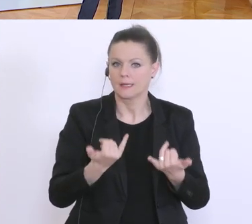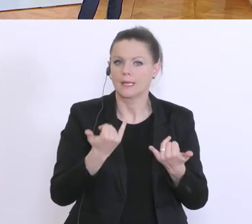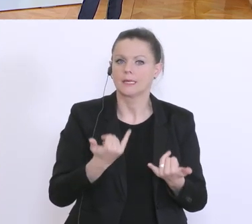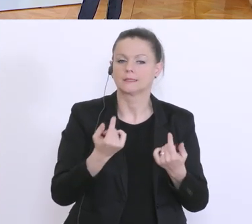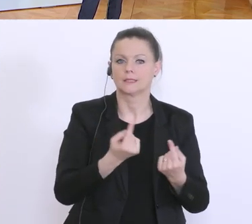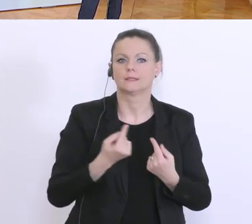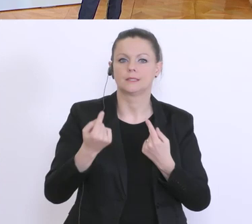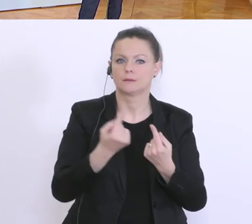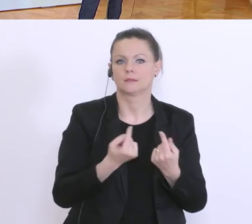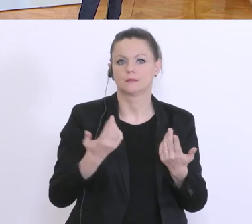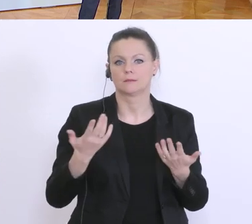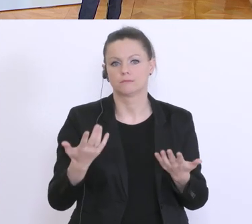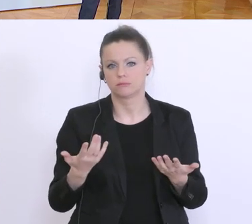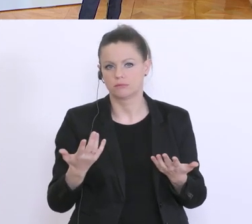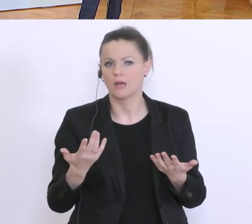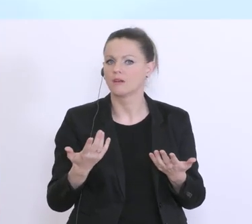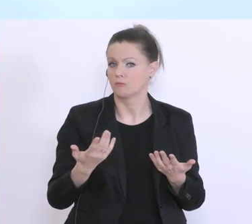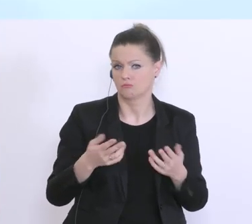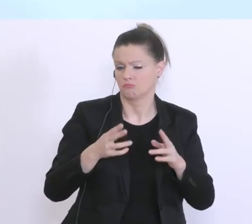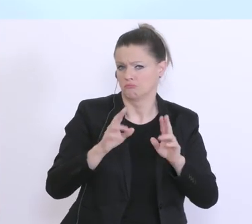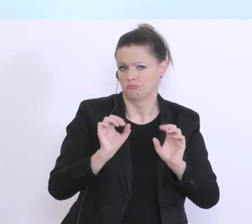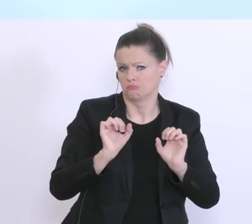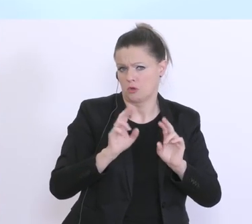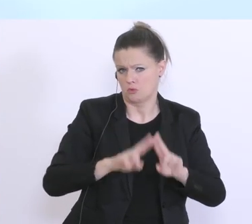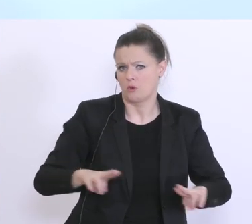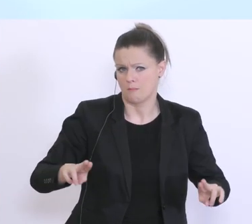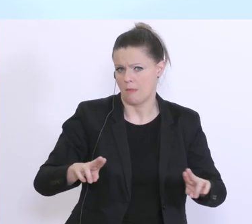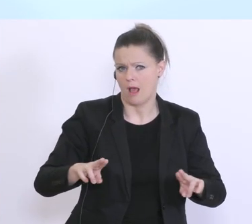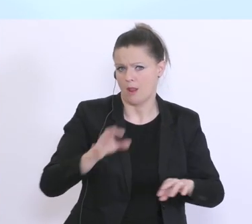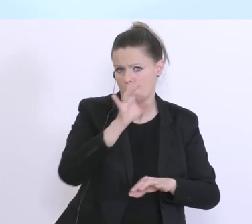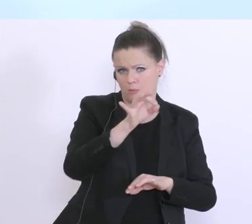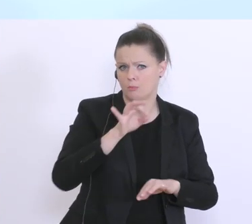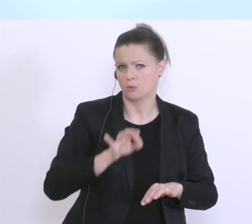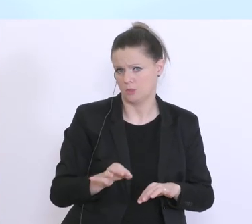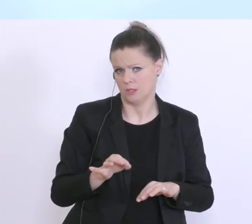Situation gängigen Prozentsätzen, der Konditionen eines Betriebsmittelkredits entsprechen wird.